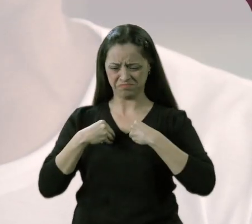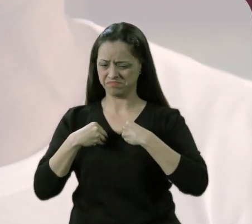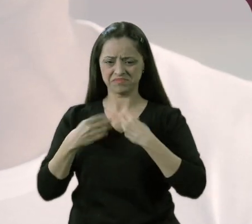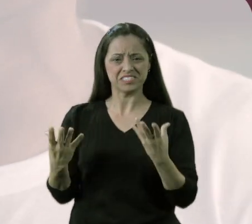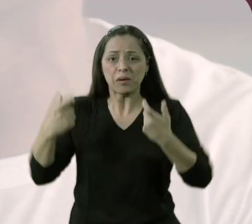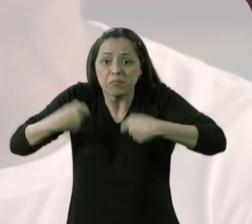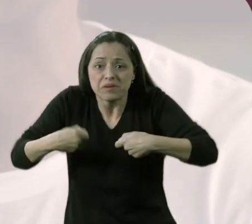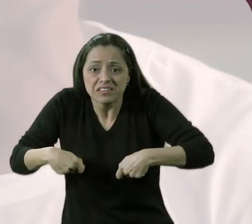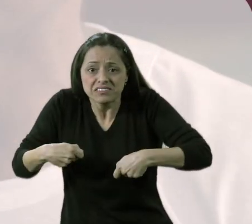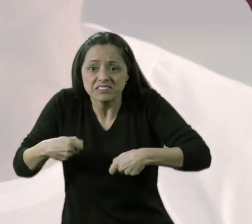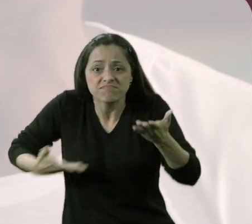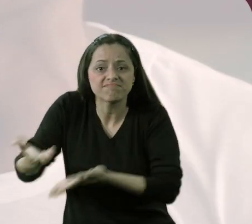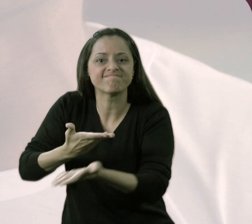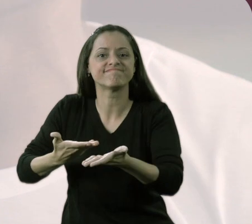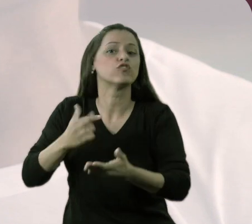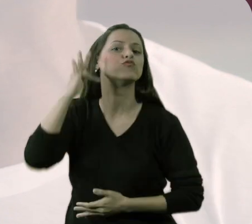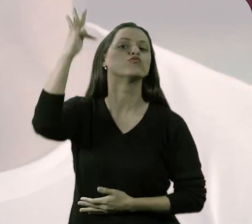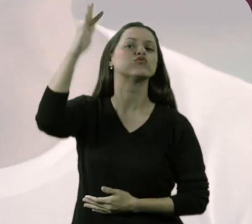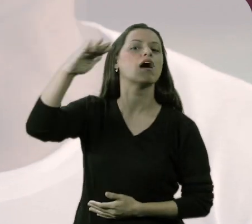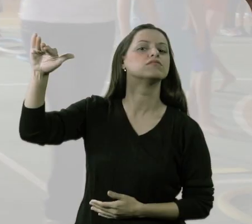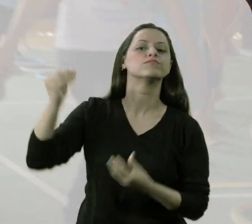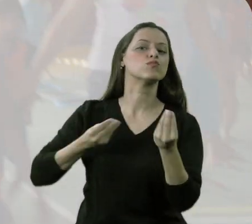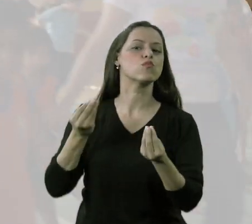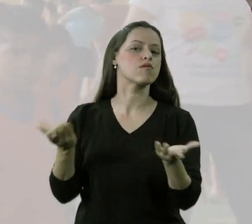como é que será esse futuro adulto?